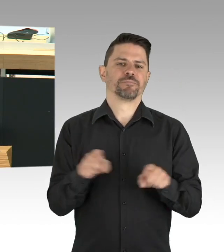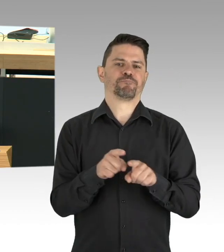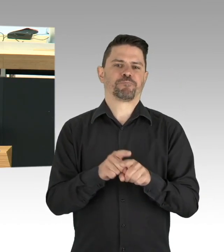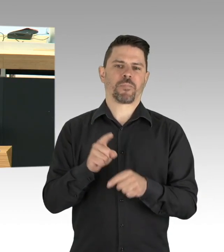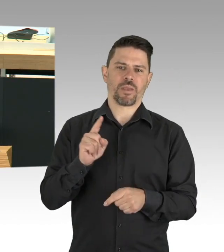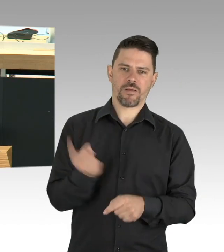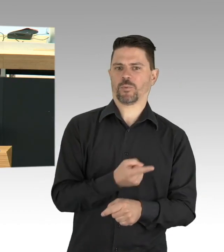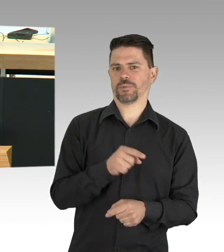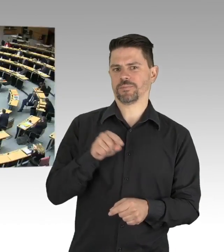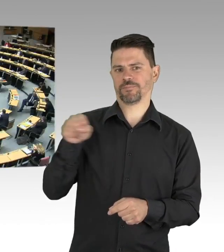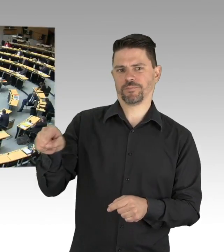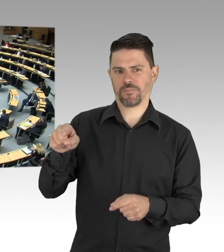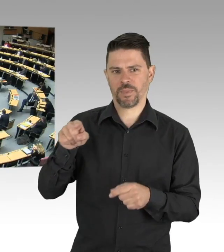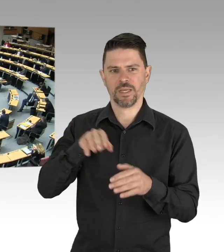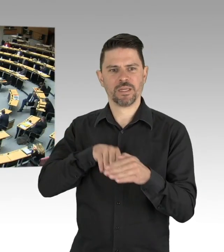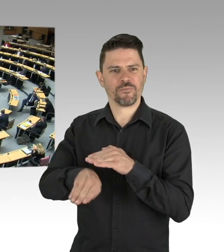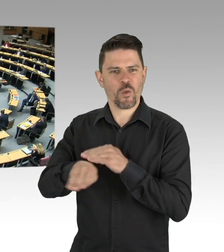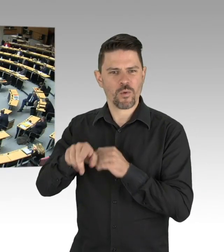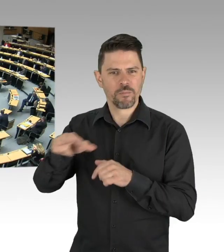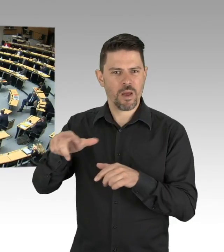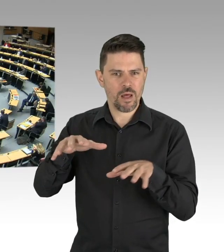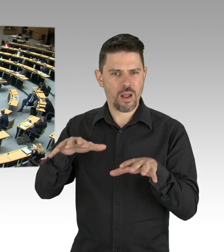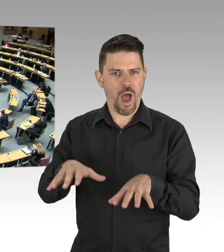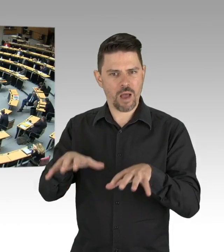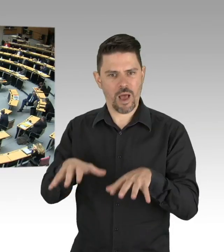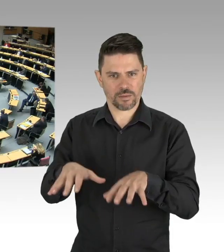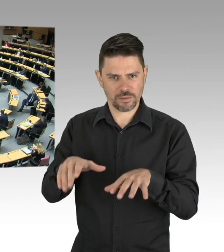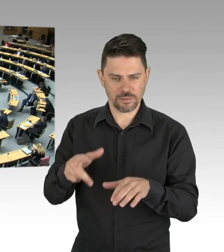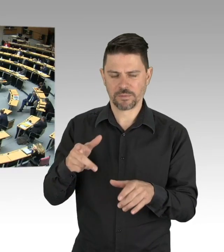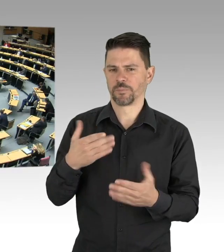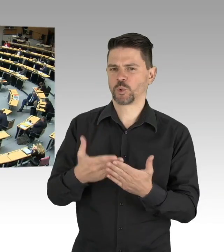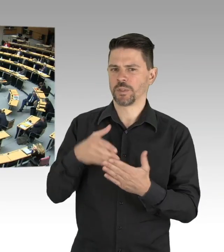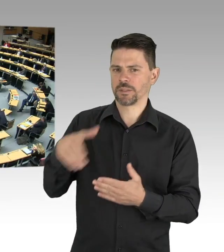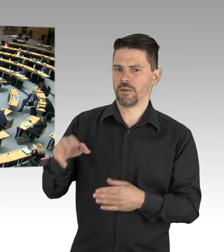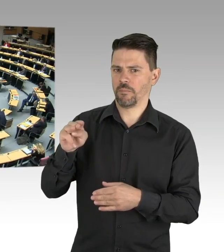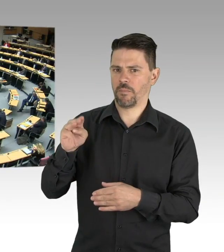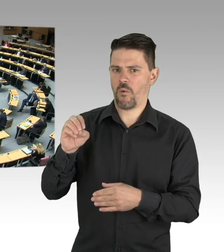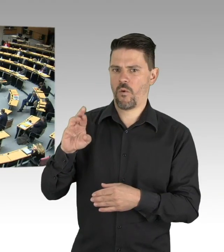(Beifall) Das mahnende Beispiel Singapur, mit einem dramatischen Ausbruch in den überfüllten Wohnheimen